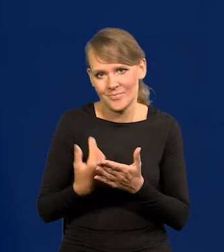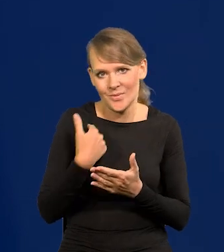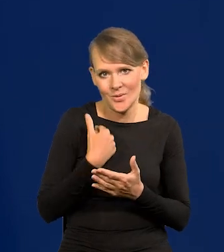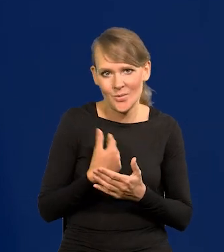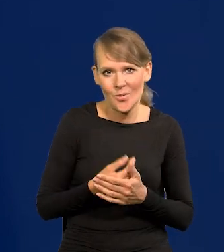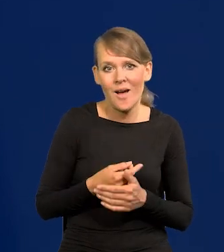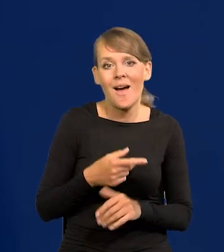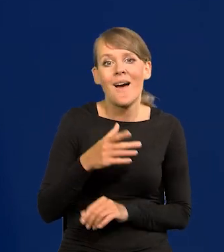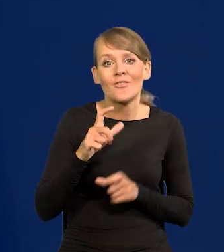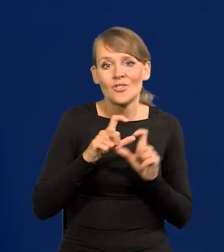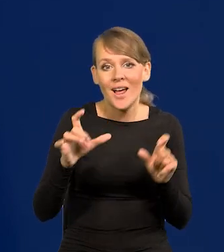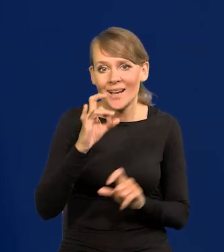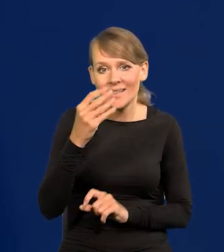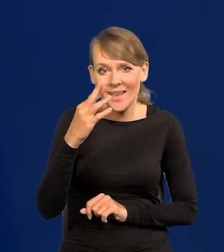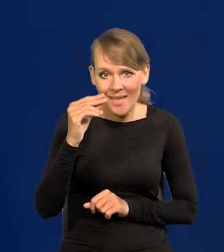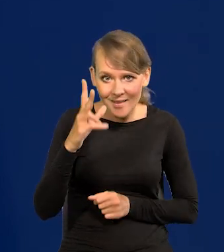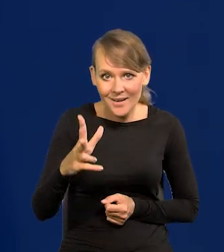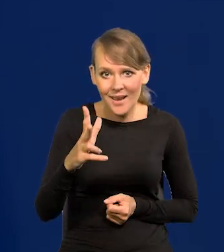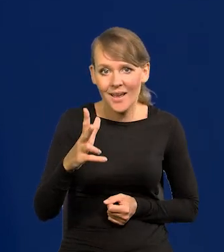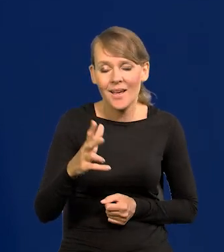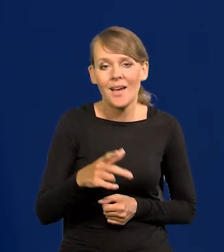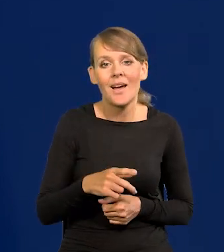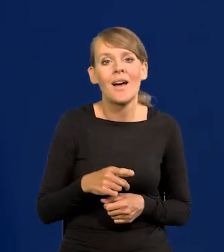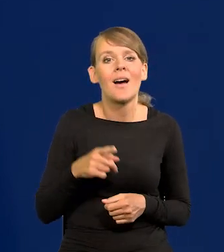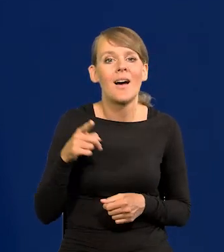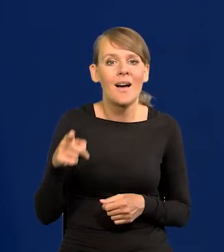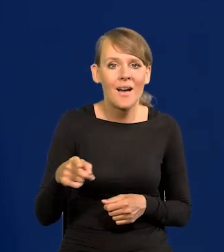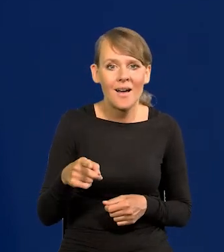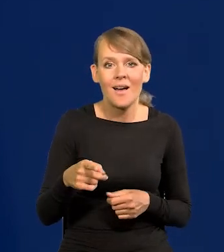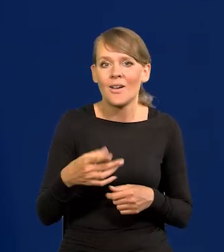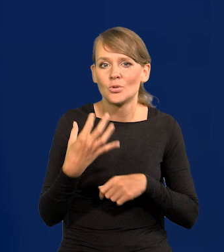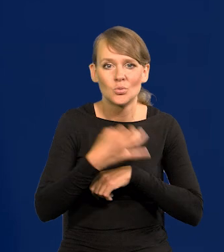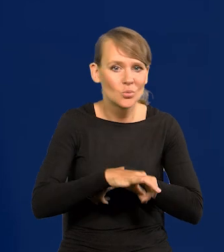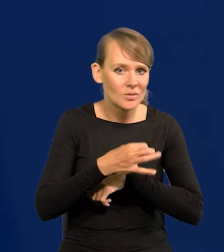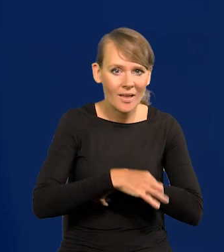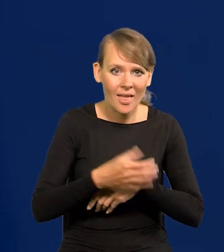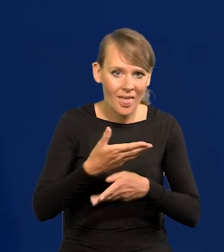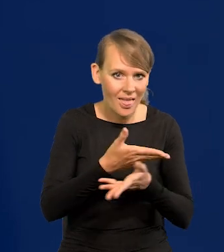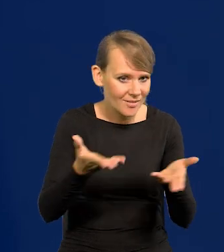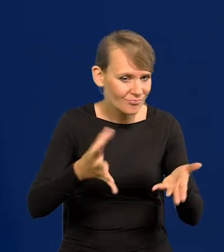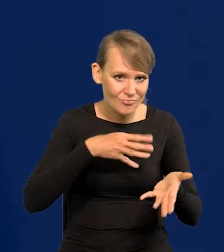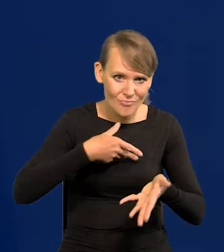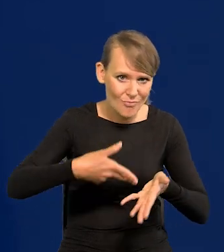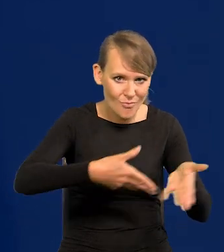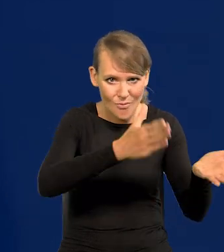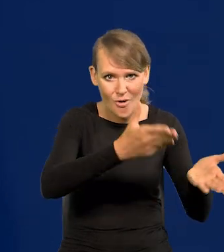Jak za Gierka się otworzyła kurtyna dla studentów, to zwiedziliśmy cały świat autostopem.